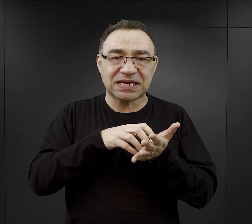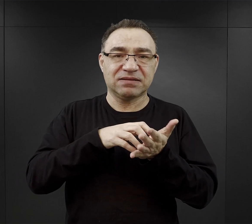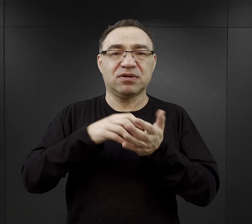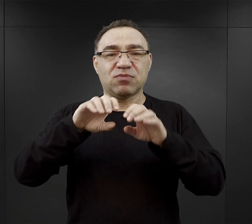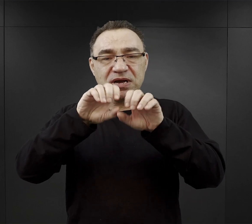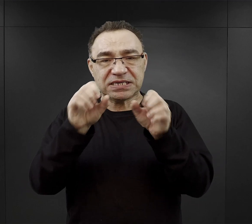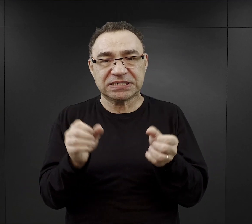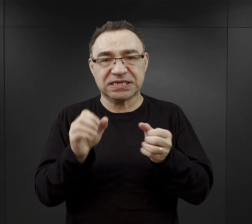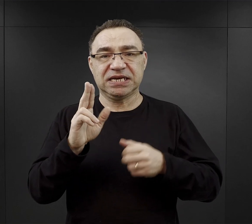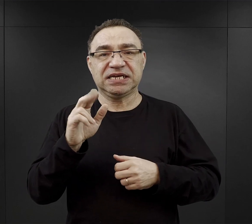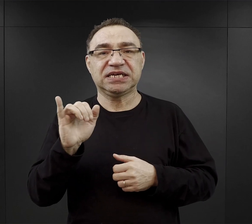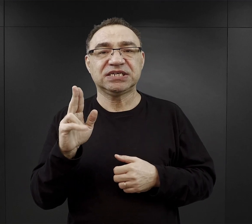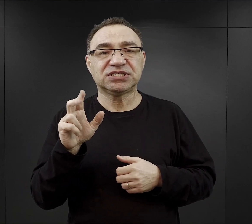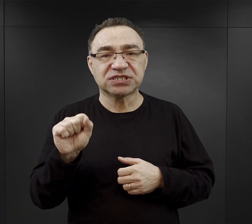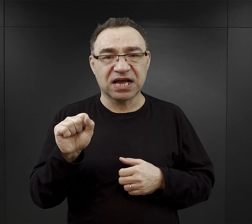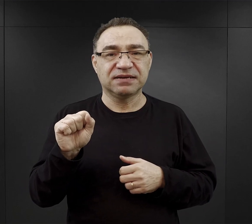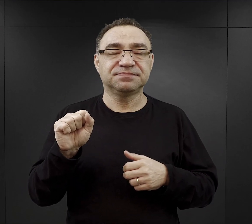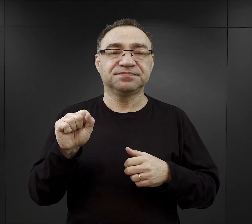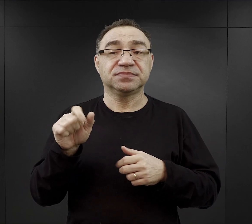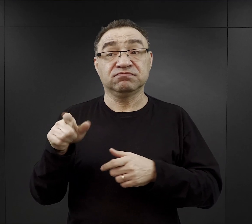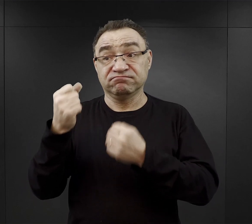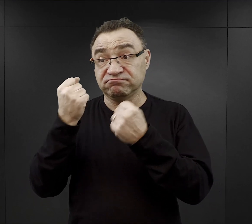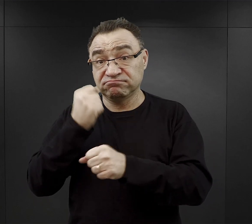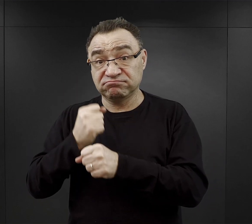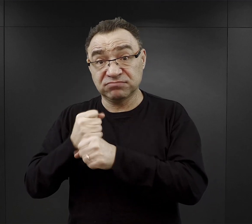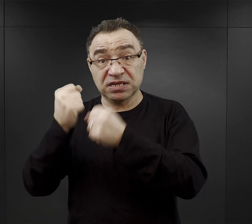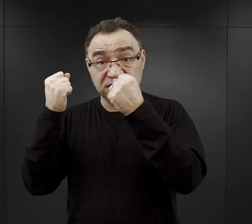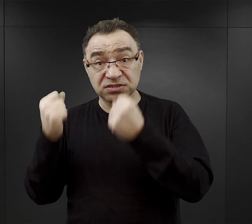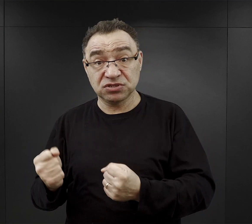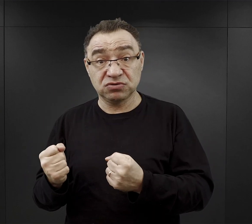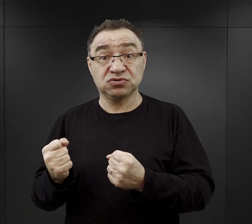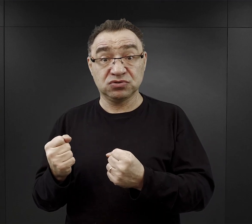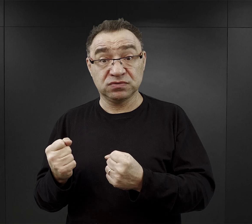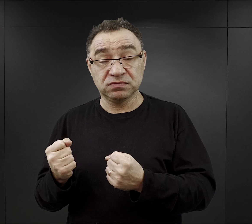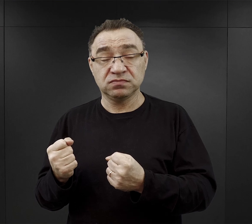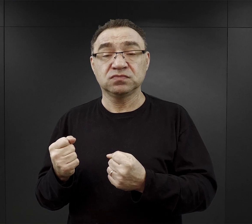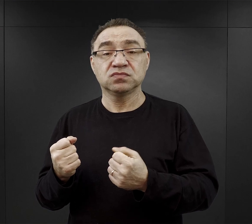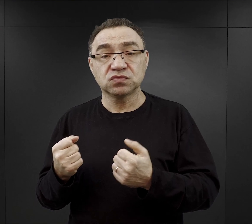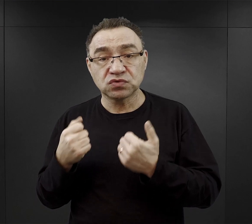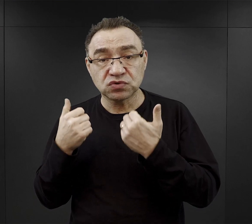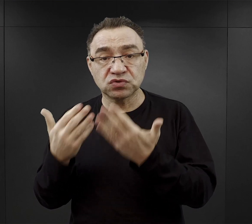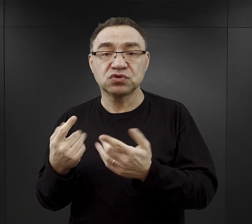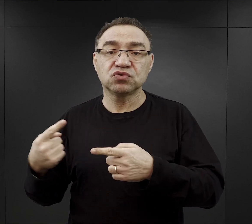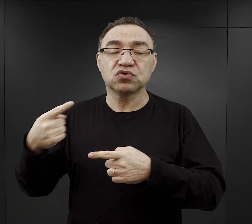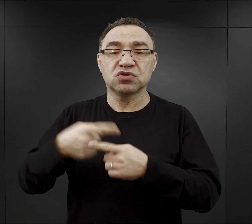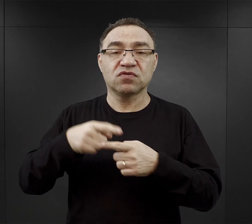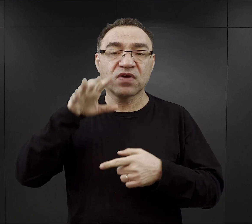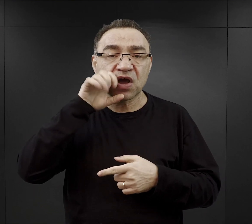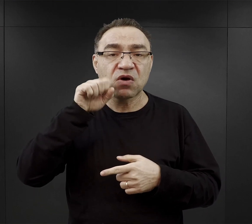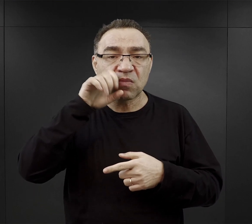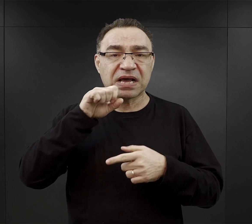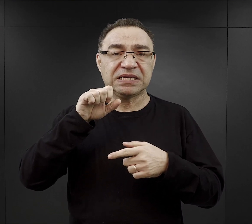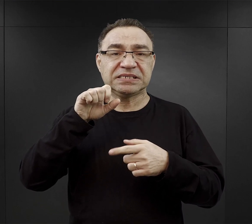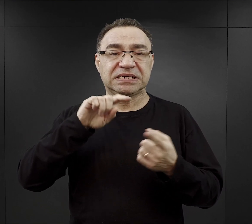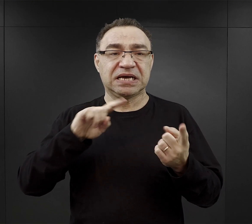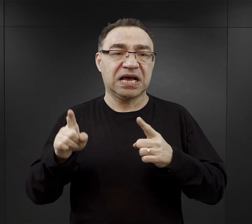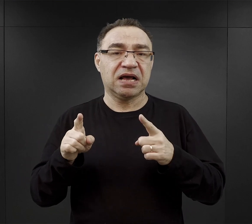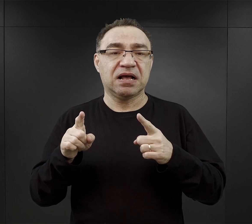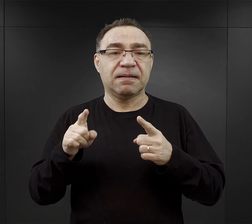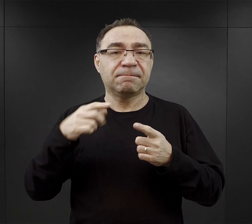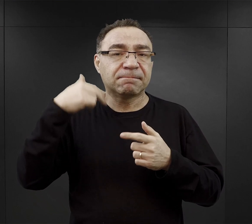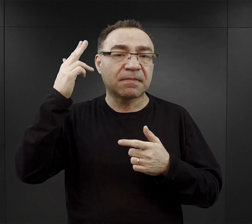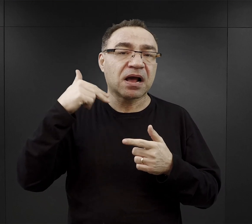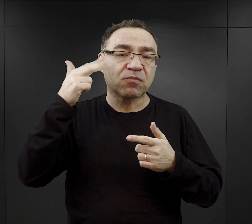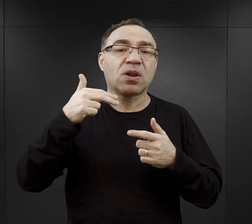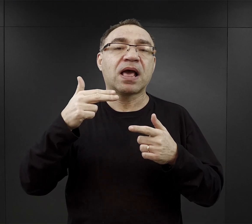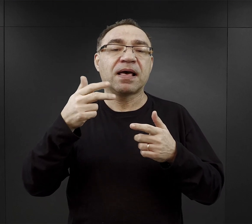i ci ciężej pracujący dostawali również przydziały kiełbasy, czy porcję większą marmolady czy sera dodatkowo.